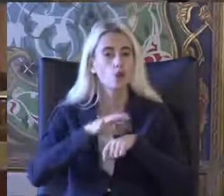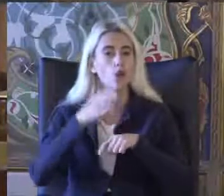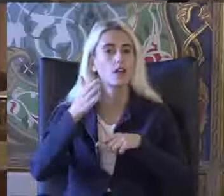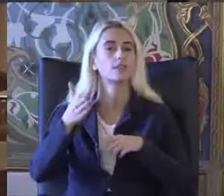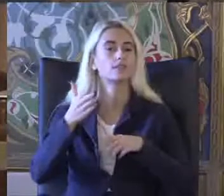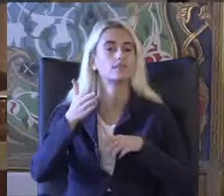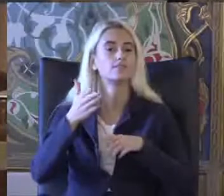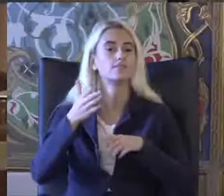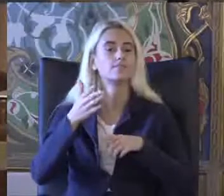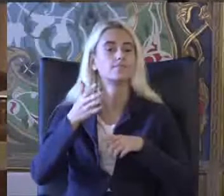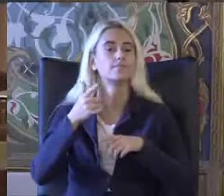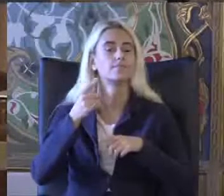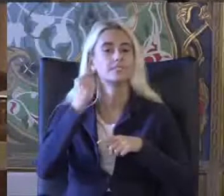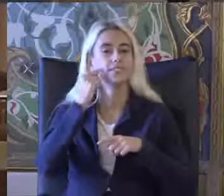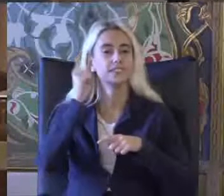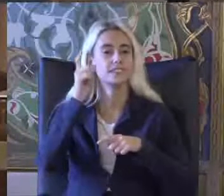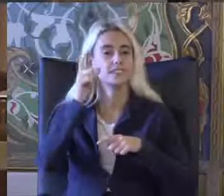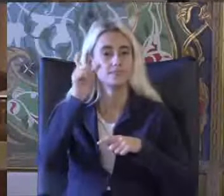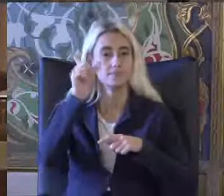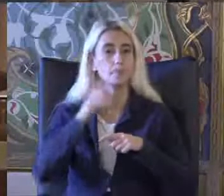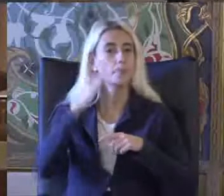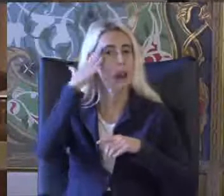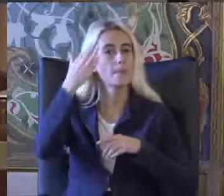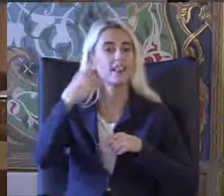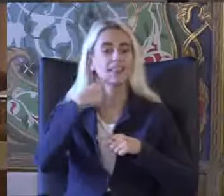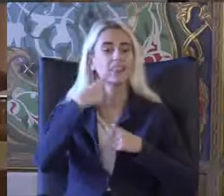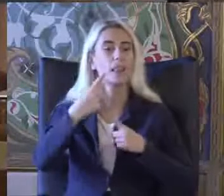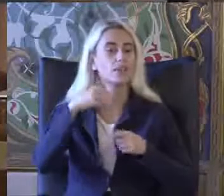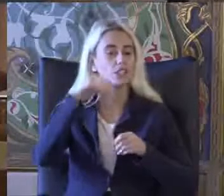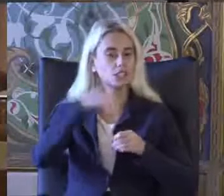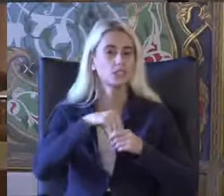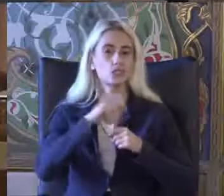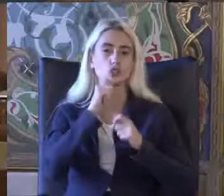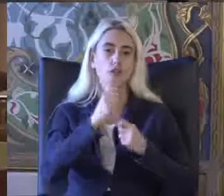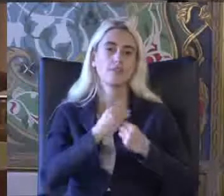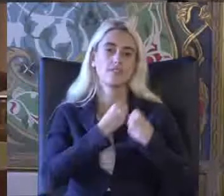E sizlere Merhaba demesi için sözü bırakmak istiyorum Teşekkür ederim